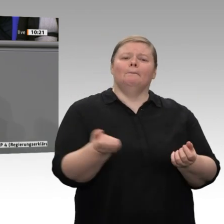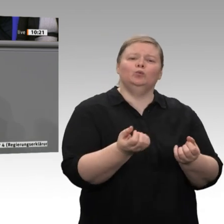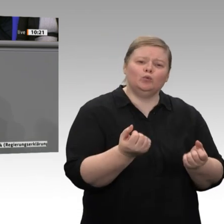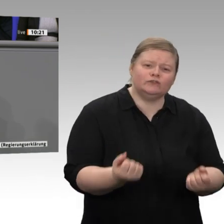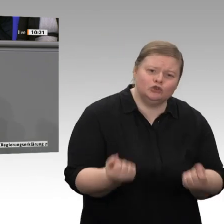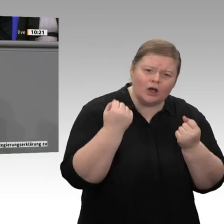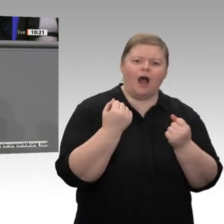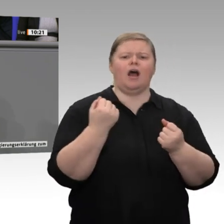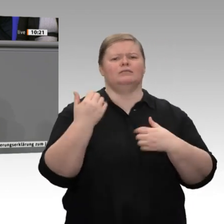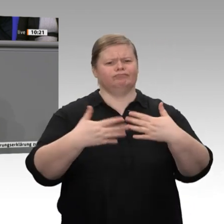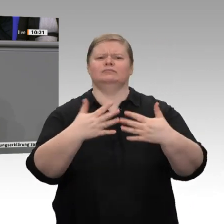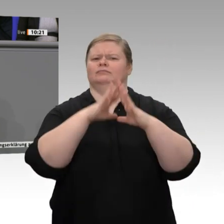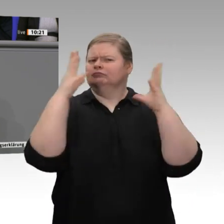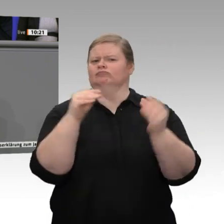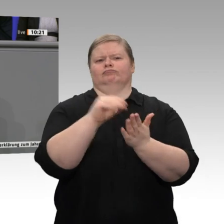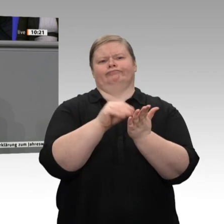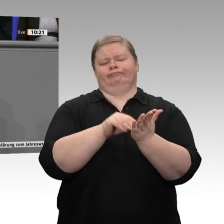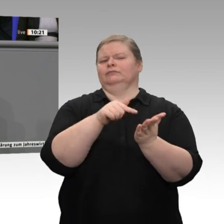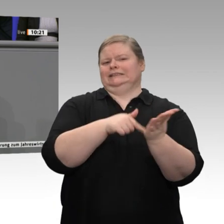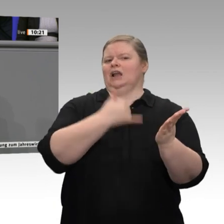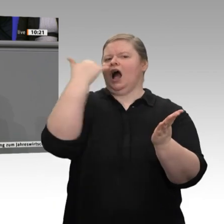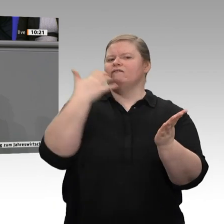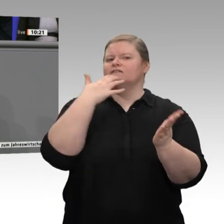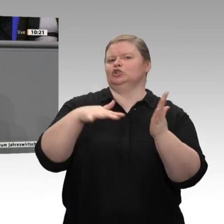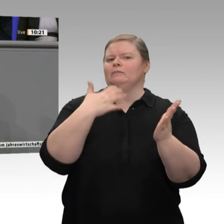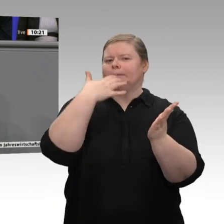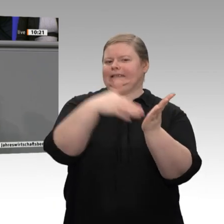gemeinsam anpacken. In diesem Sinne: Herzlichen Dank.